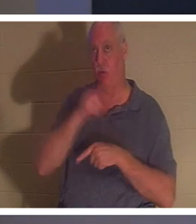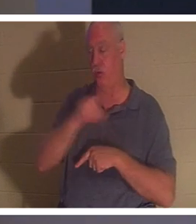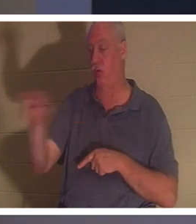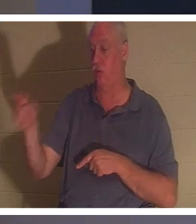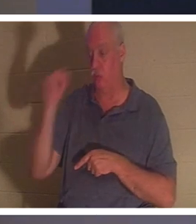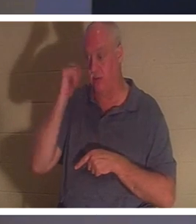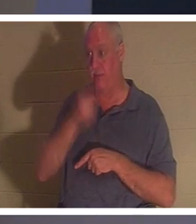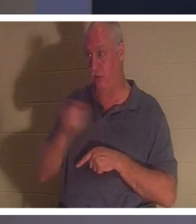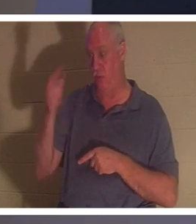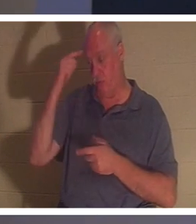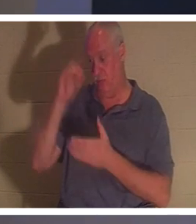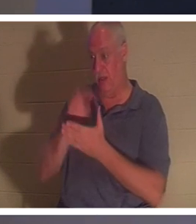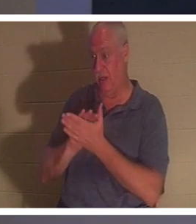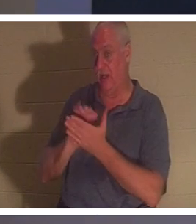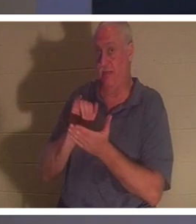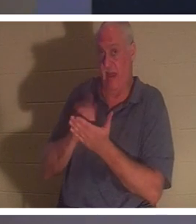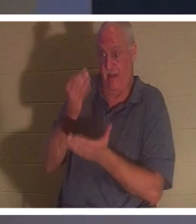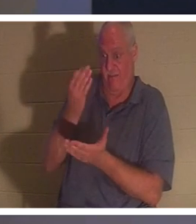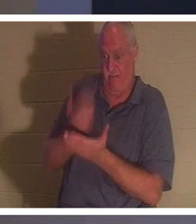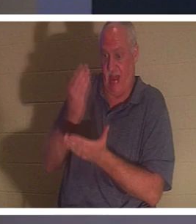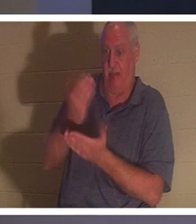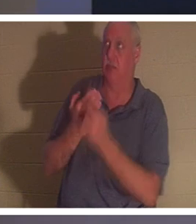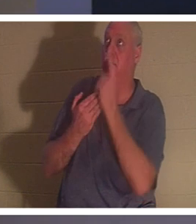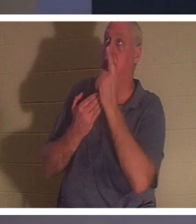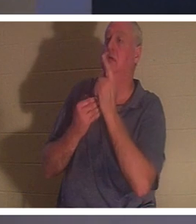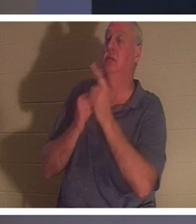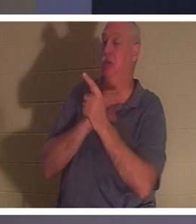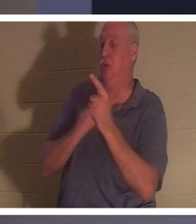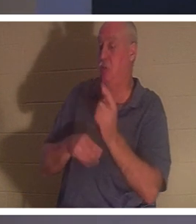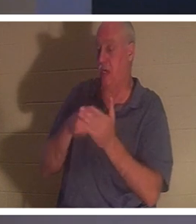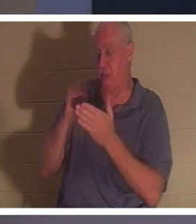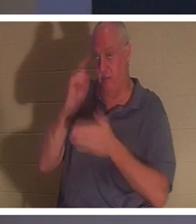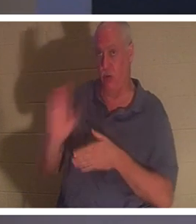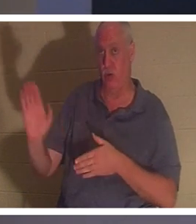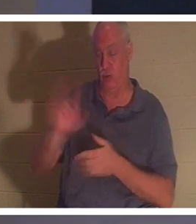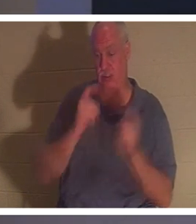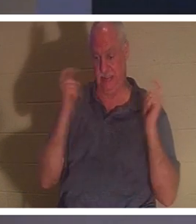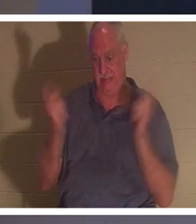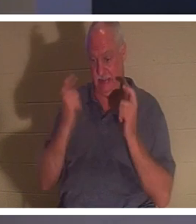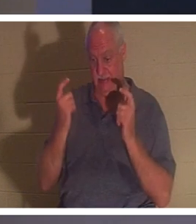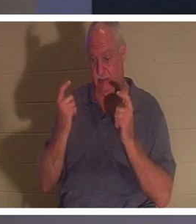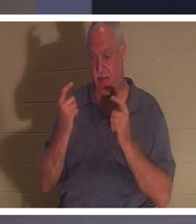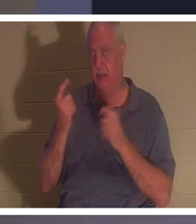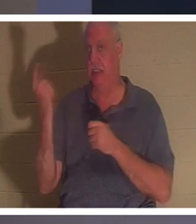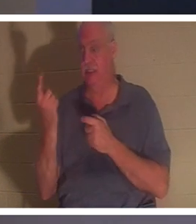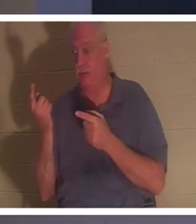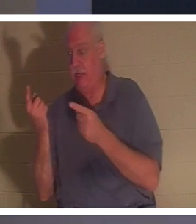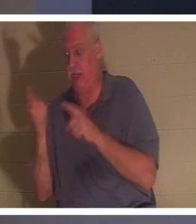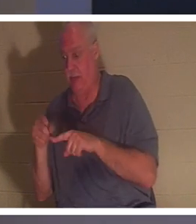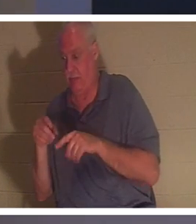que le fait même que Christ a payé pour vos péchés, alors quelque chose se passe dans votre esprit même.